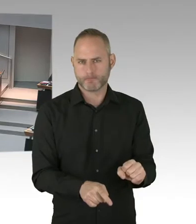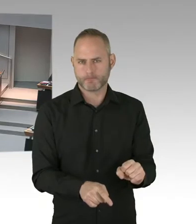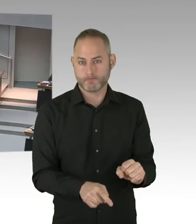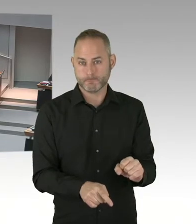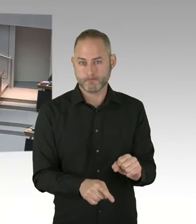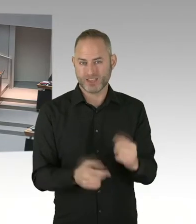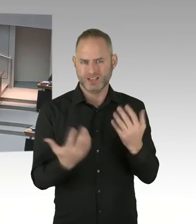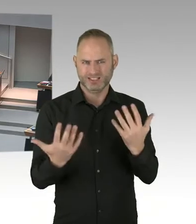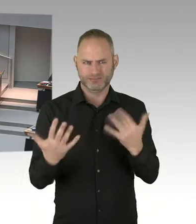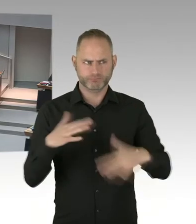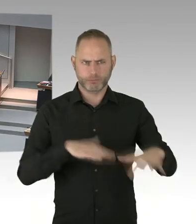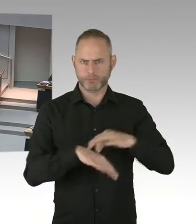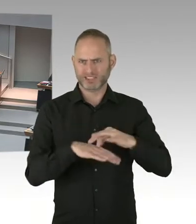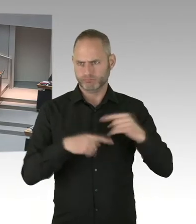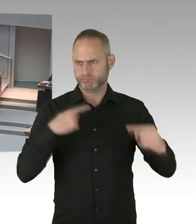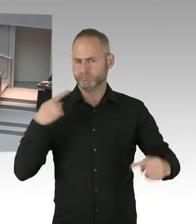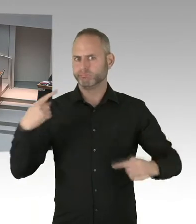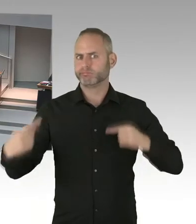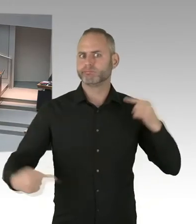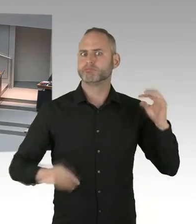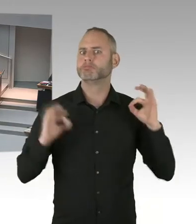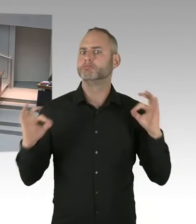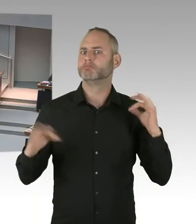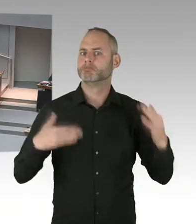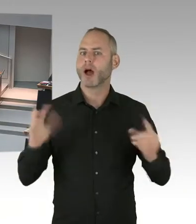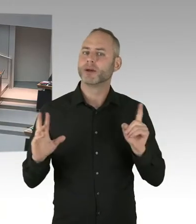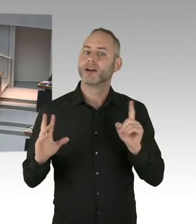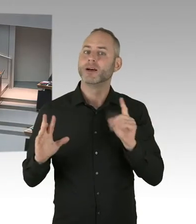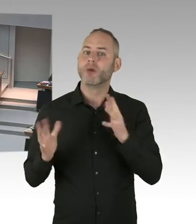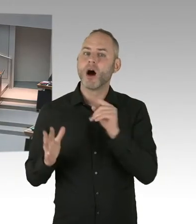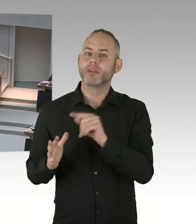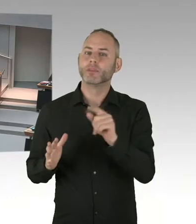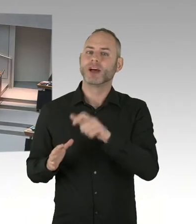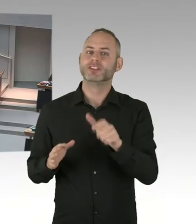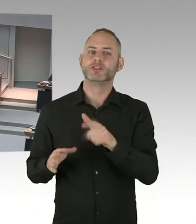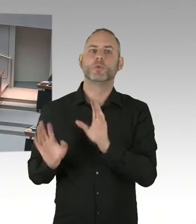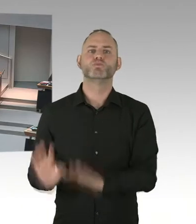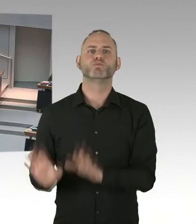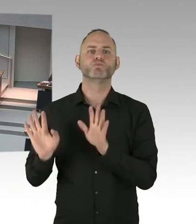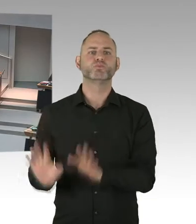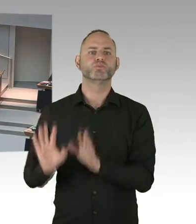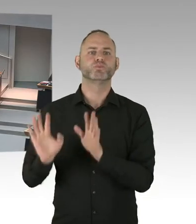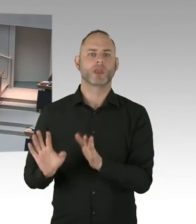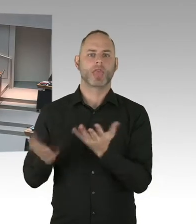von denen-, der Kollege Schatz hat das gerade angesprochen, ja eine 90 für die 90% HIV Infizierten steht,